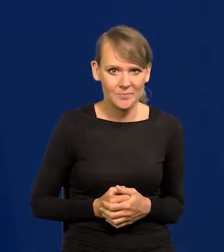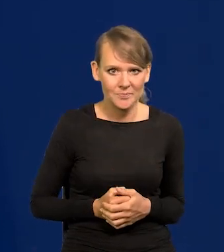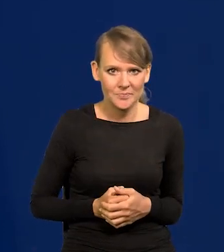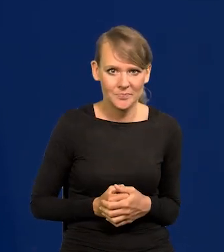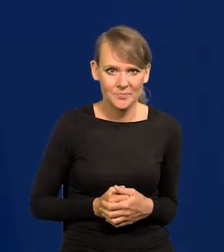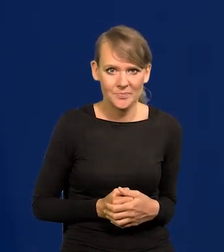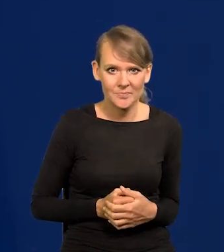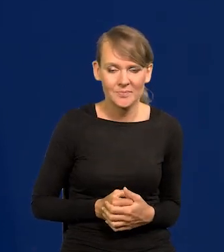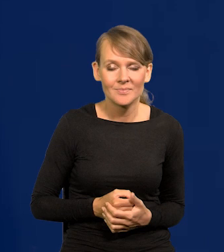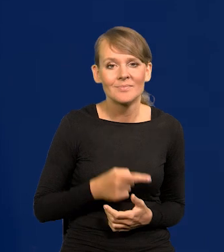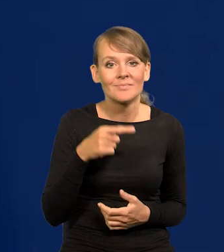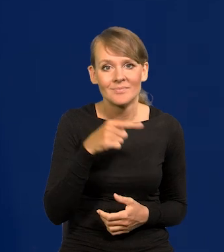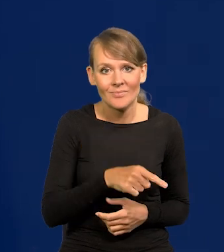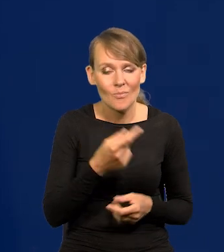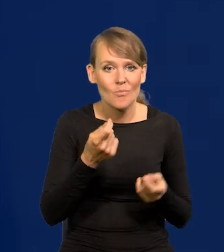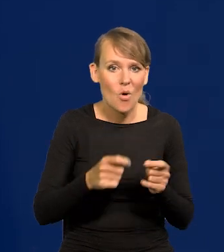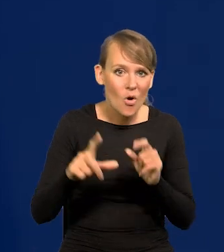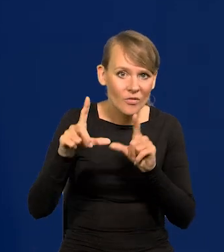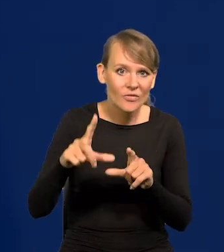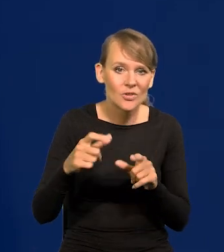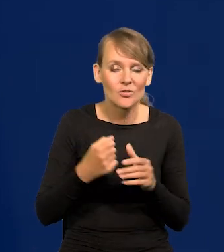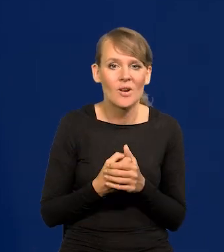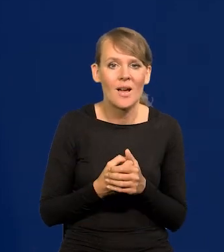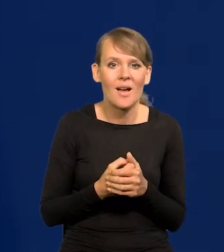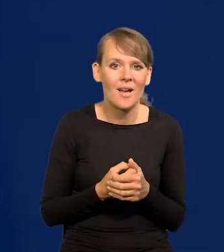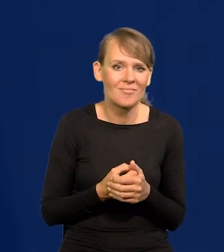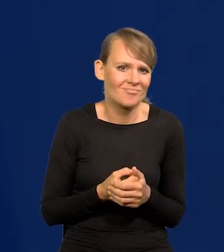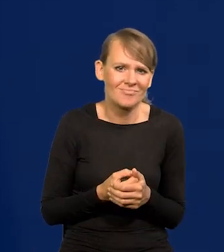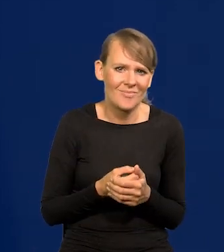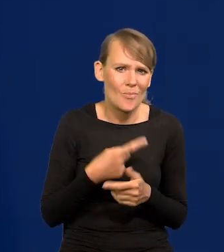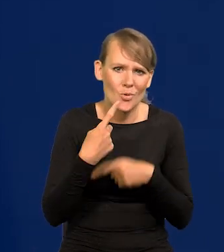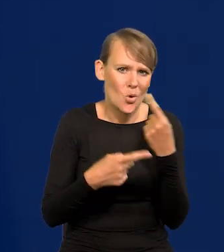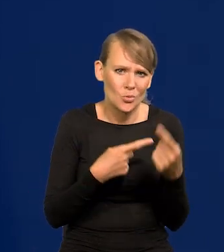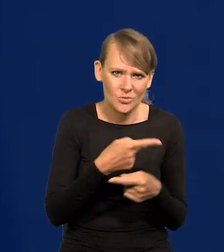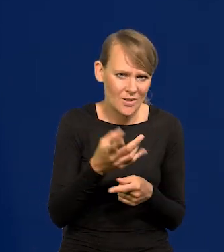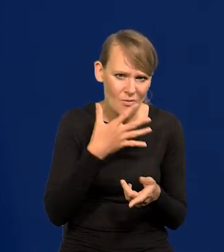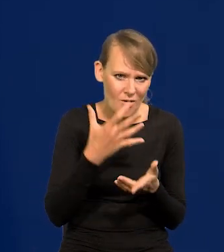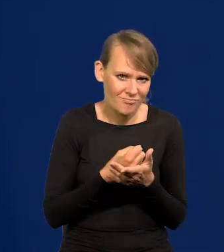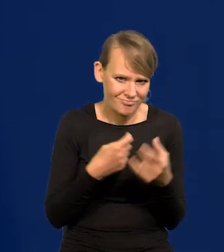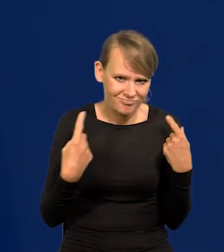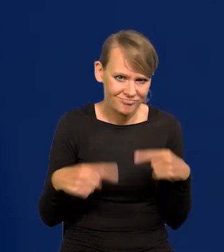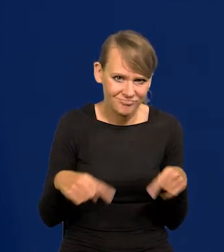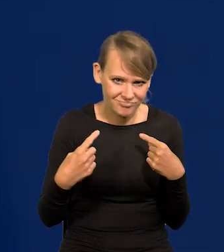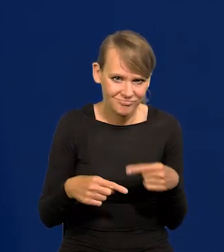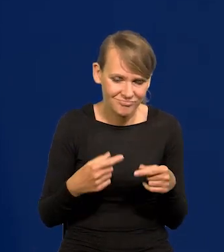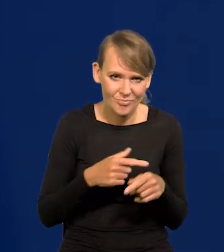Na tej dramatycznej podwyżce nie skorzystali prawie w ogóle producenci, wytwórcy masła,